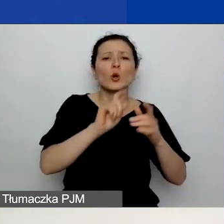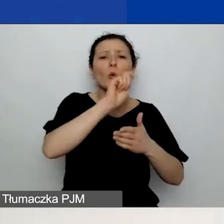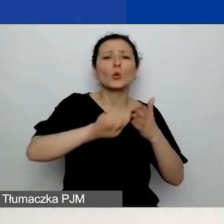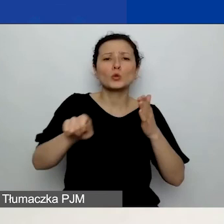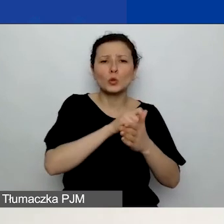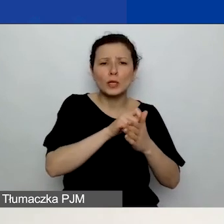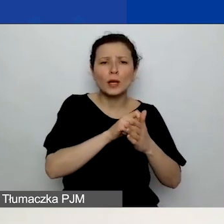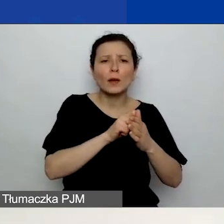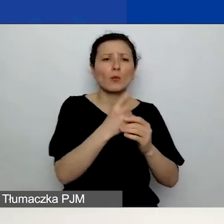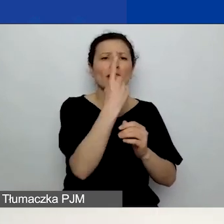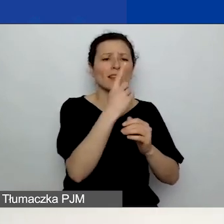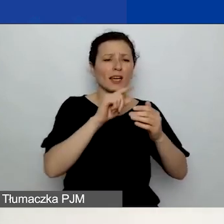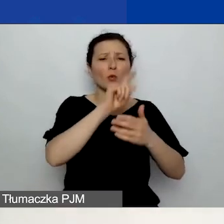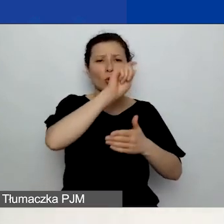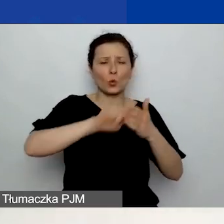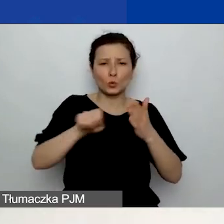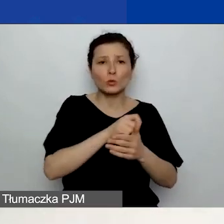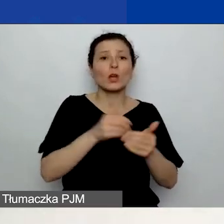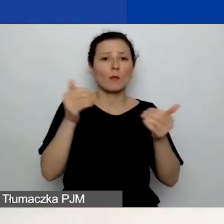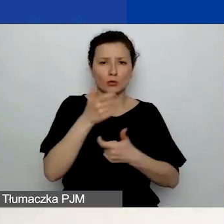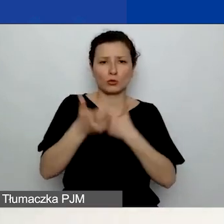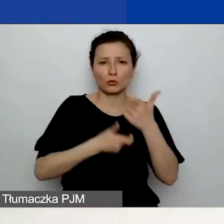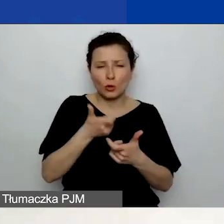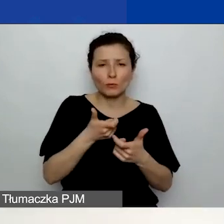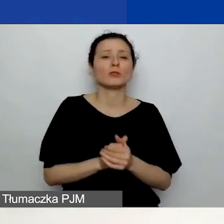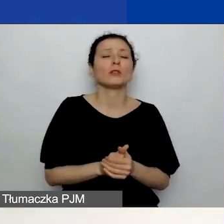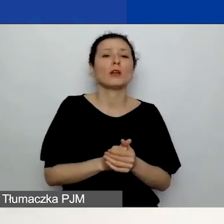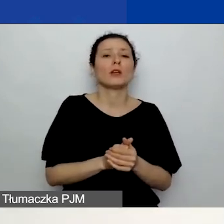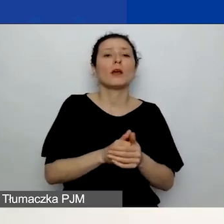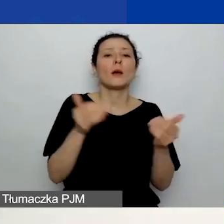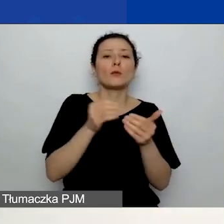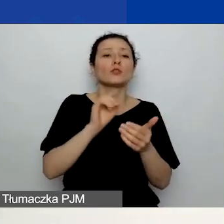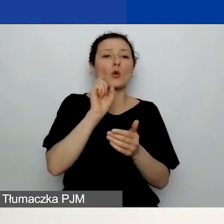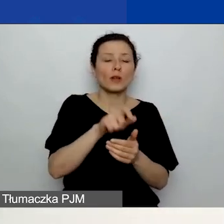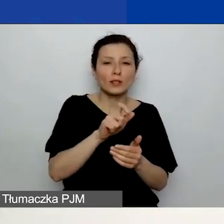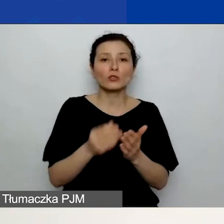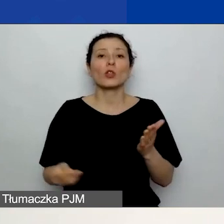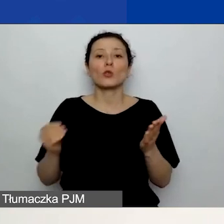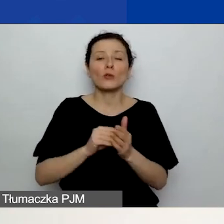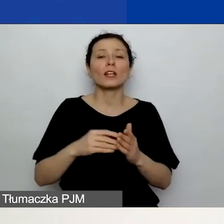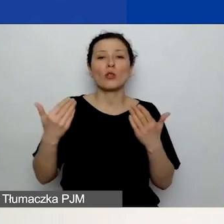Możecie dodać działanie, klikając przycisk "Dodaj nową pozycję", który się znajduje w prawym dolnym rogu slajdu.